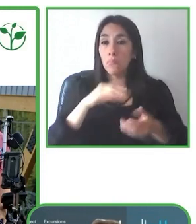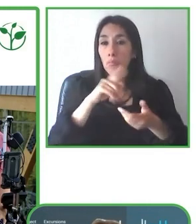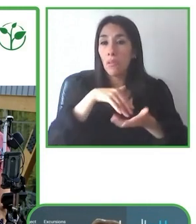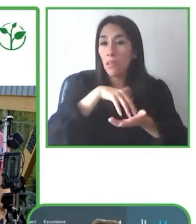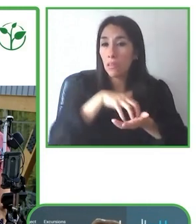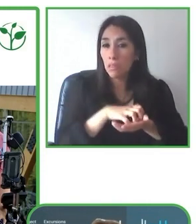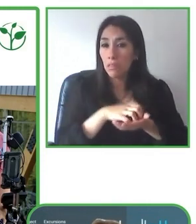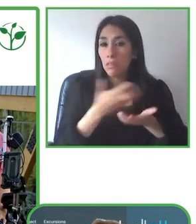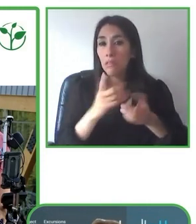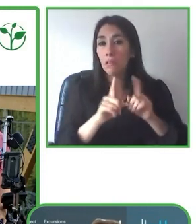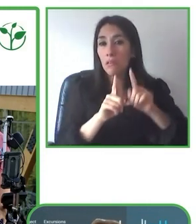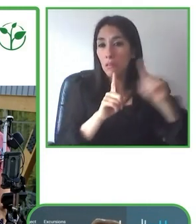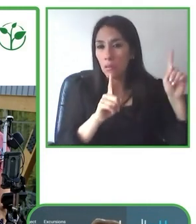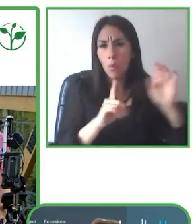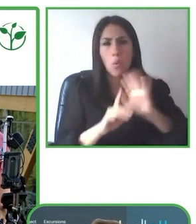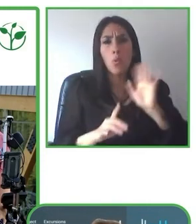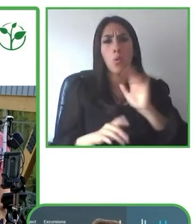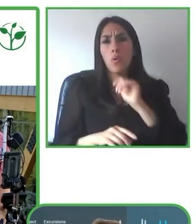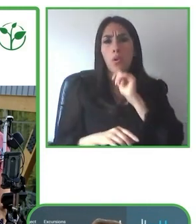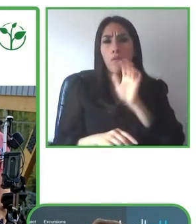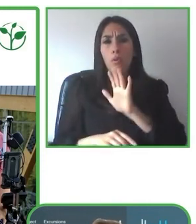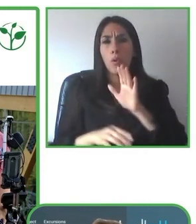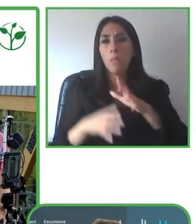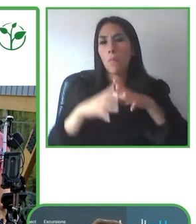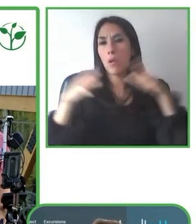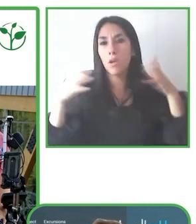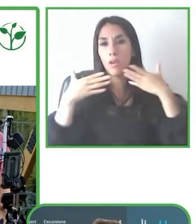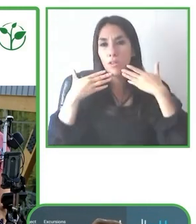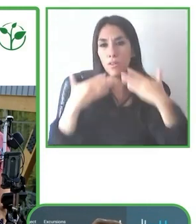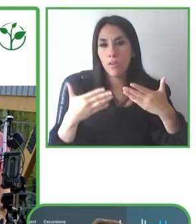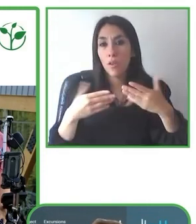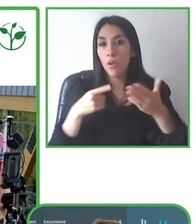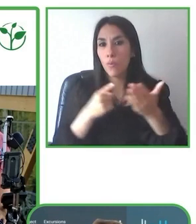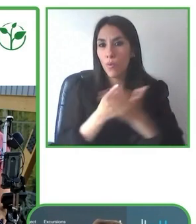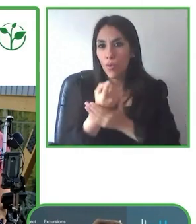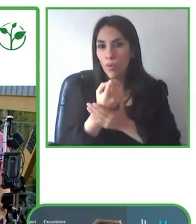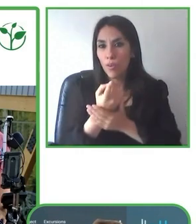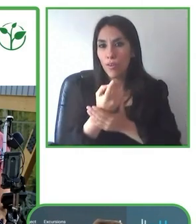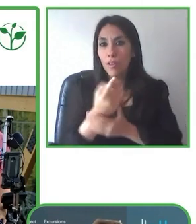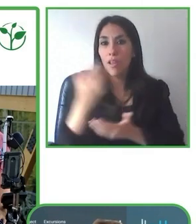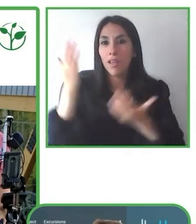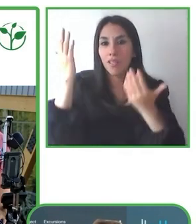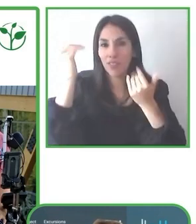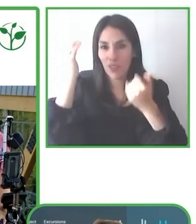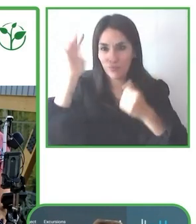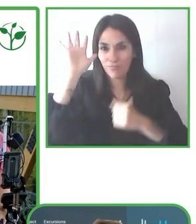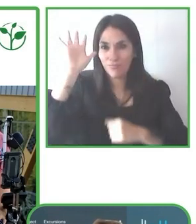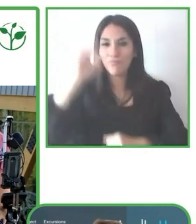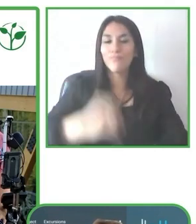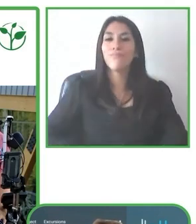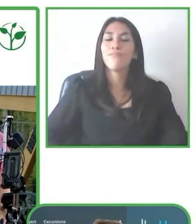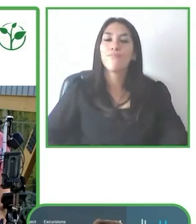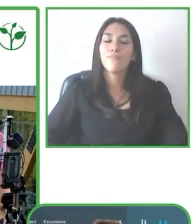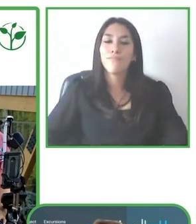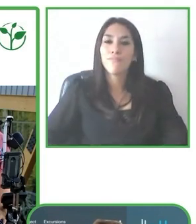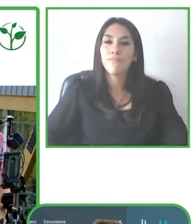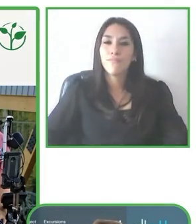Las claves de la operación, pues es tener un entrenamiento constante, a guías, a hoteles,